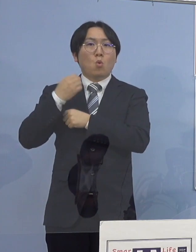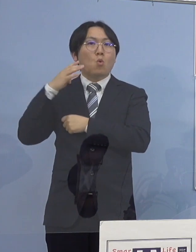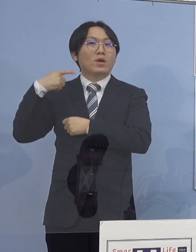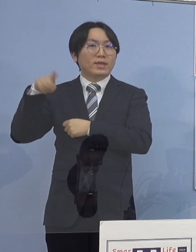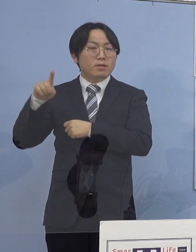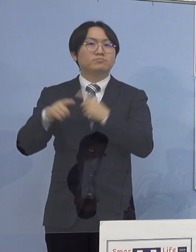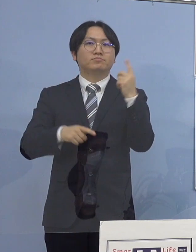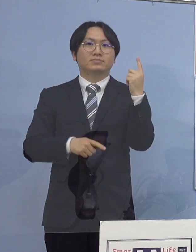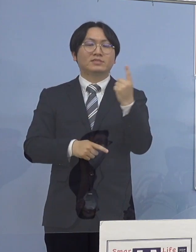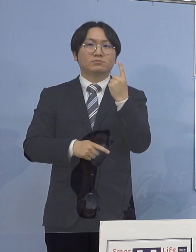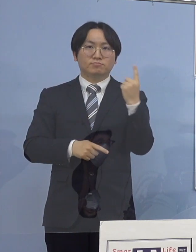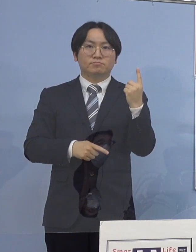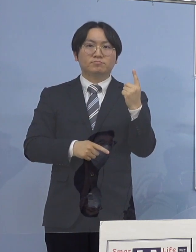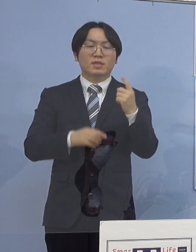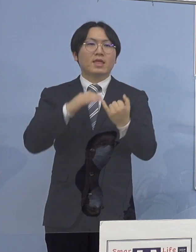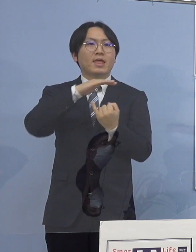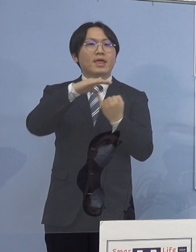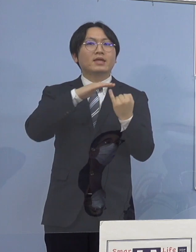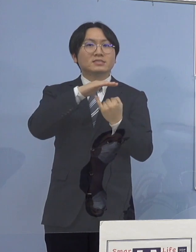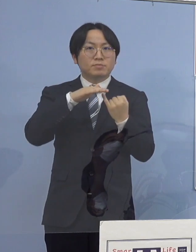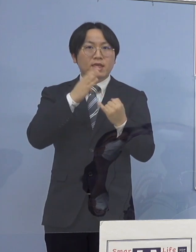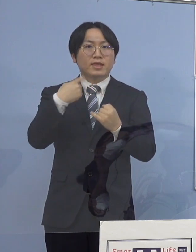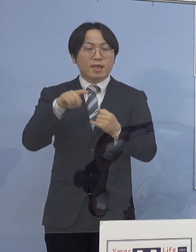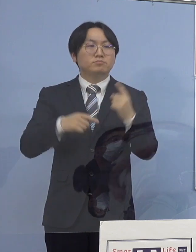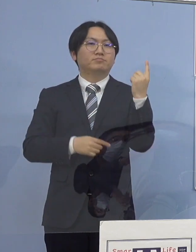愛媛県1名となります